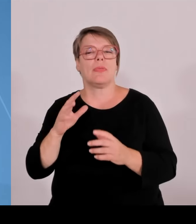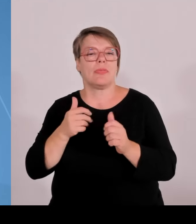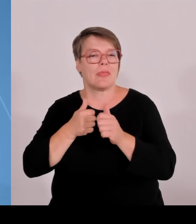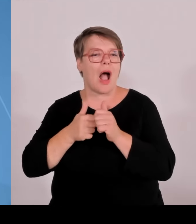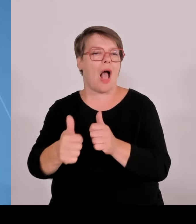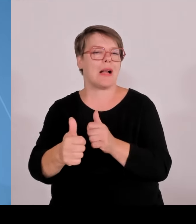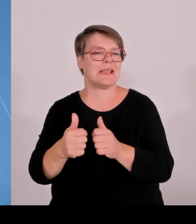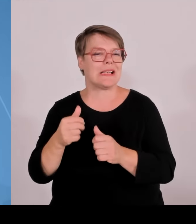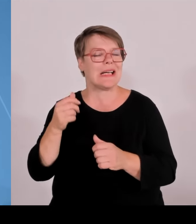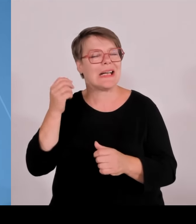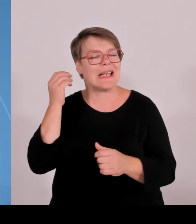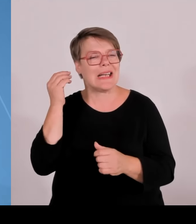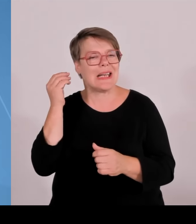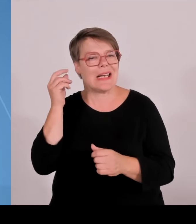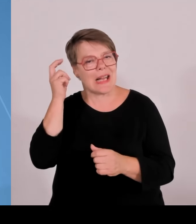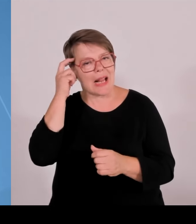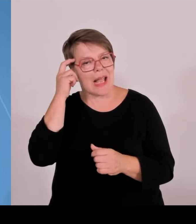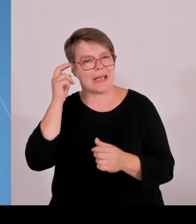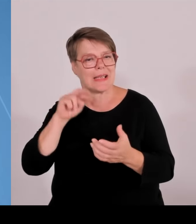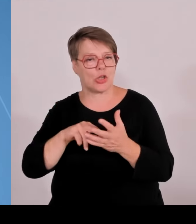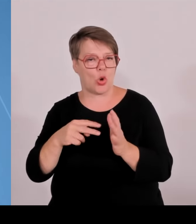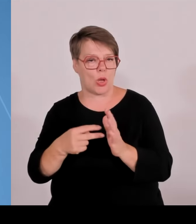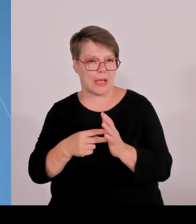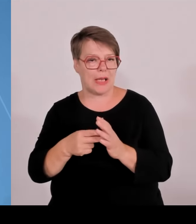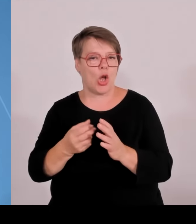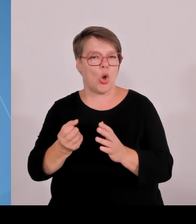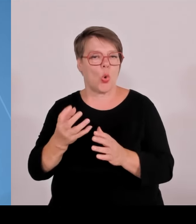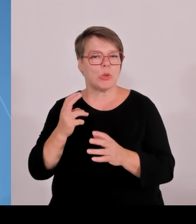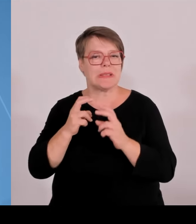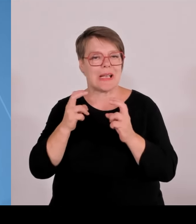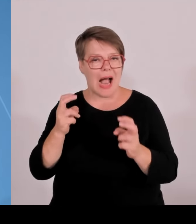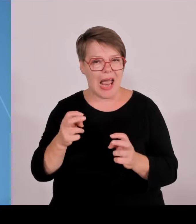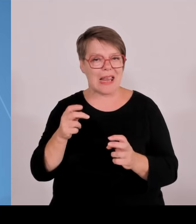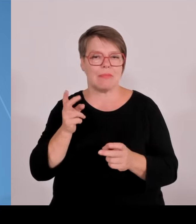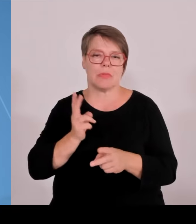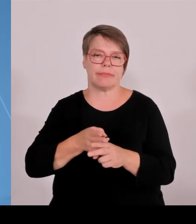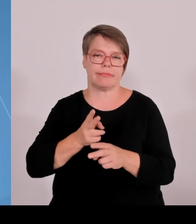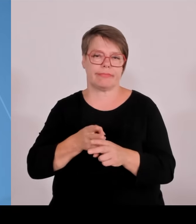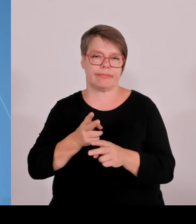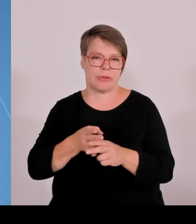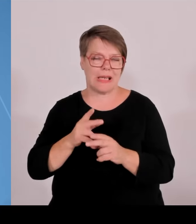für die Stärkung unserer HWen und der Technischen Hochschulen. Das heißt per heute haben wir in